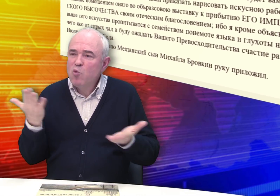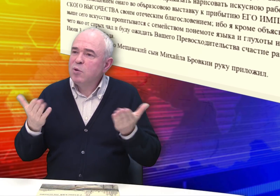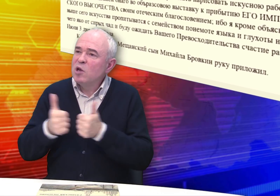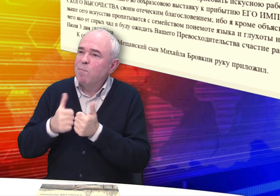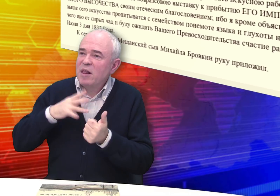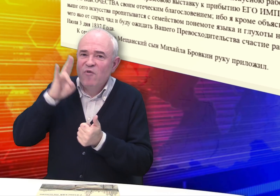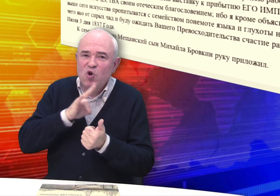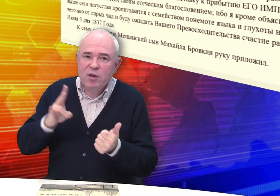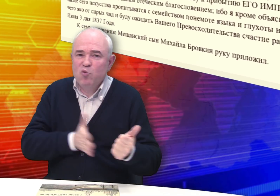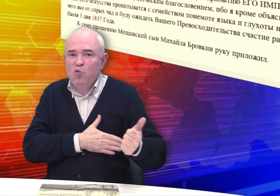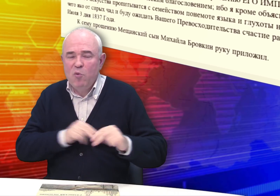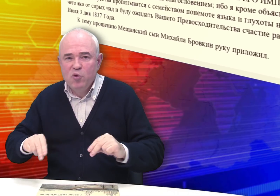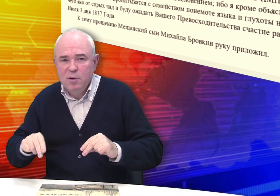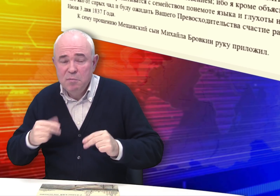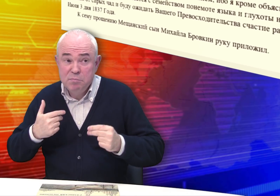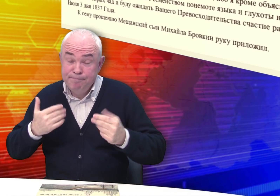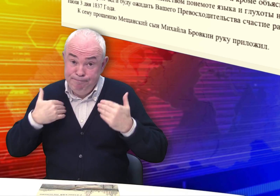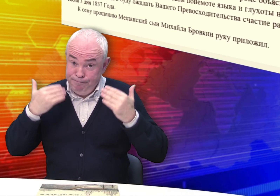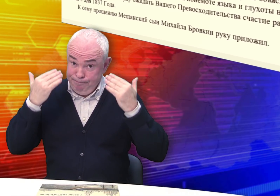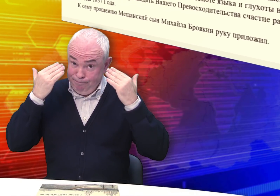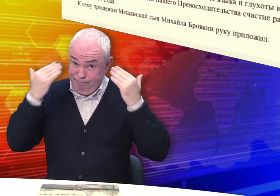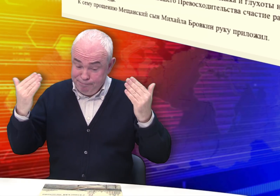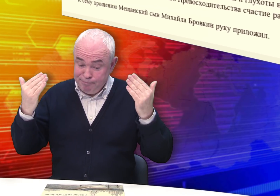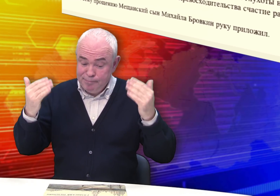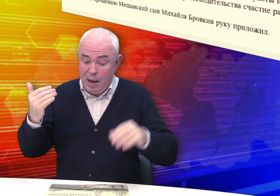Может, по соседству жил священник, который безвозмездно обучал? Не знаем…